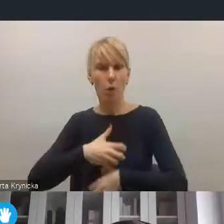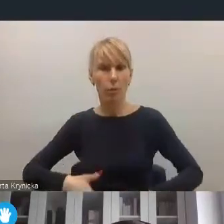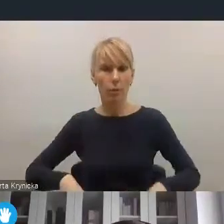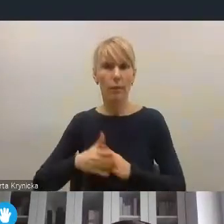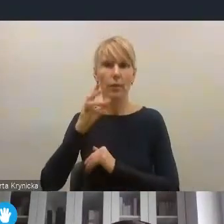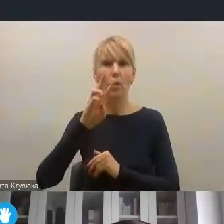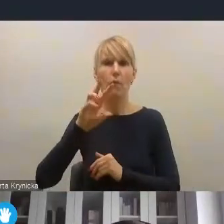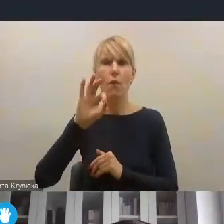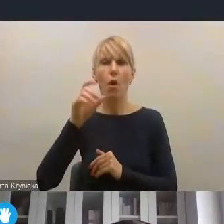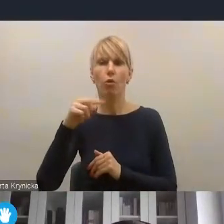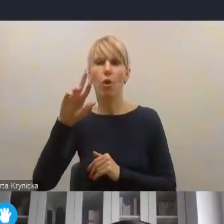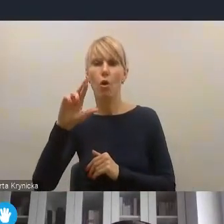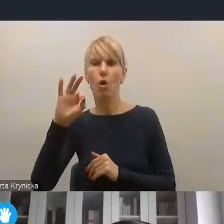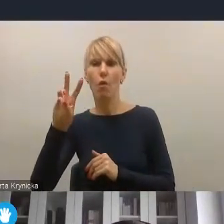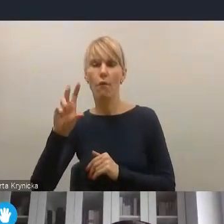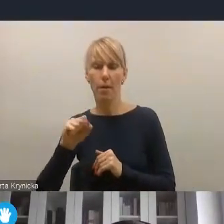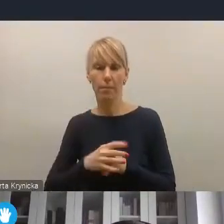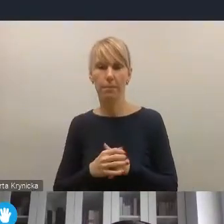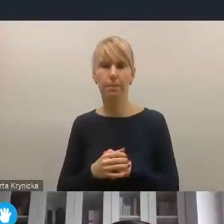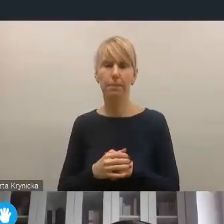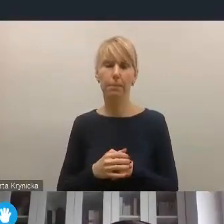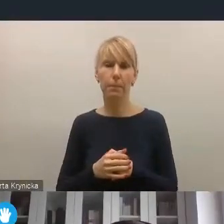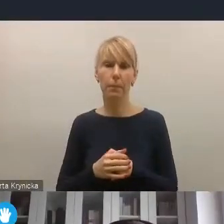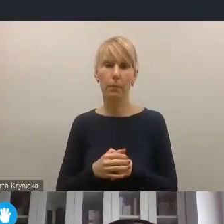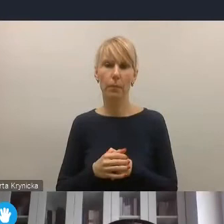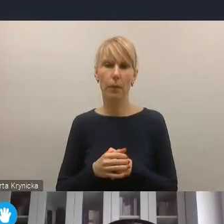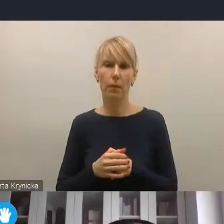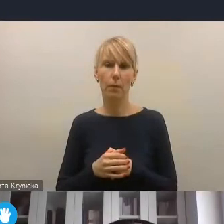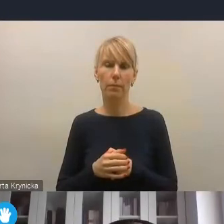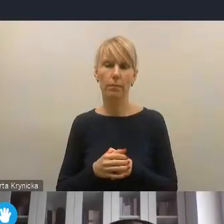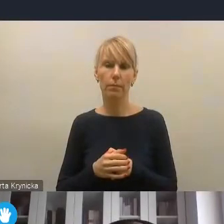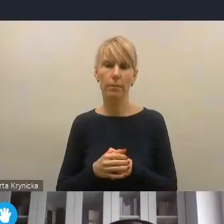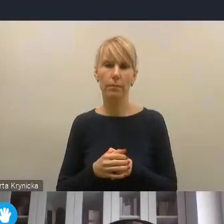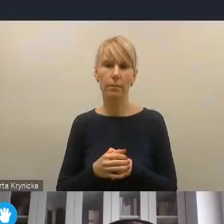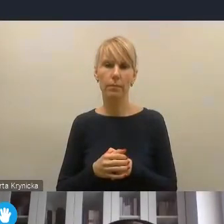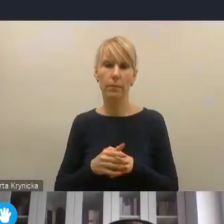która nabiera tu coraz większego znaczenia, także właśnie w kontekście dekarbonizacji.